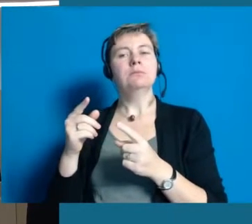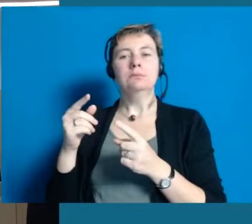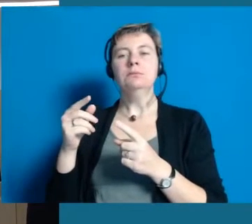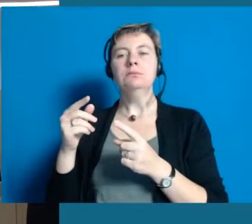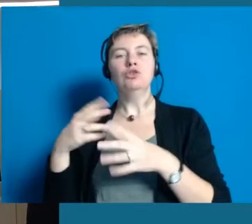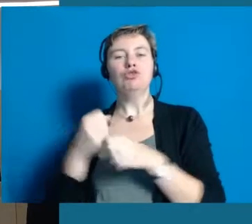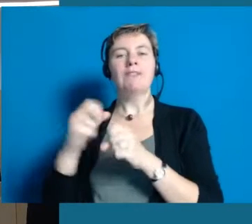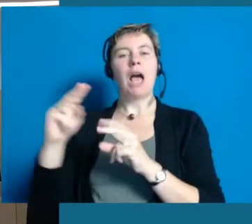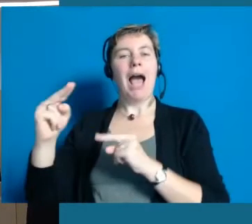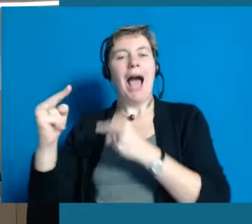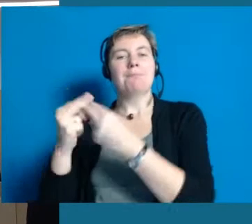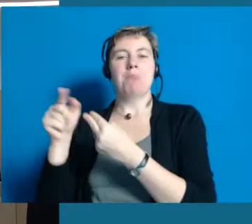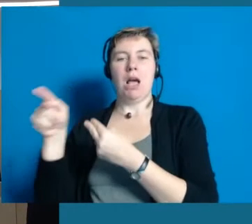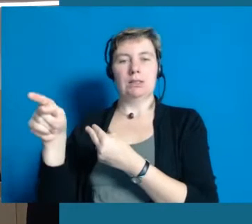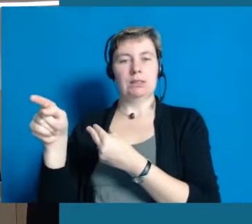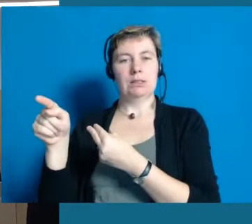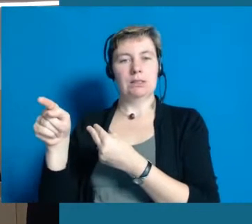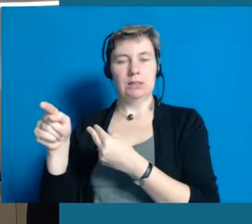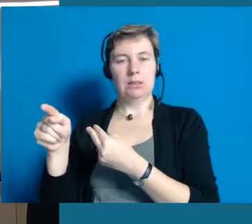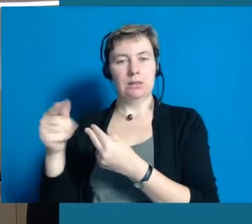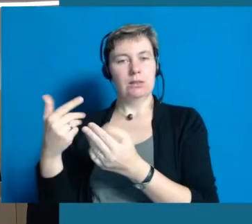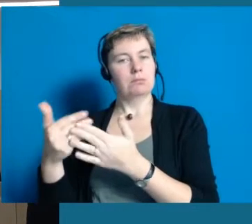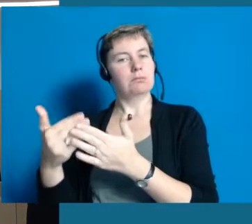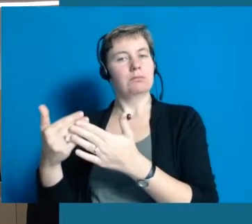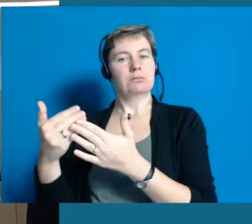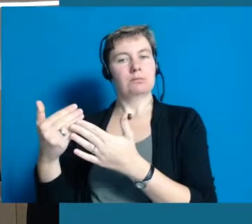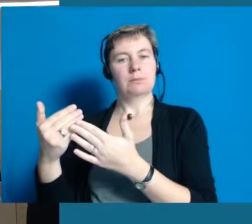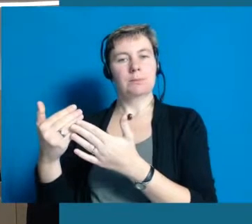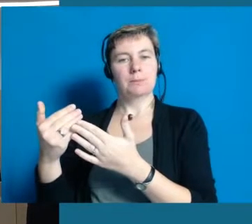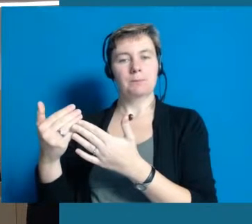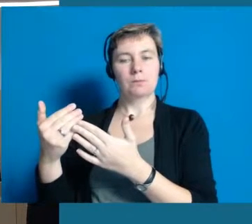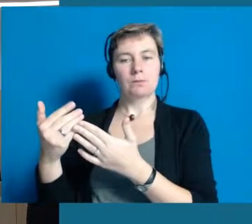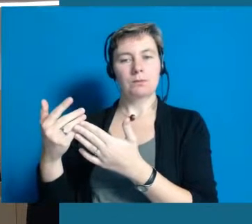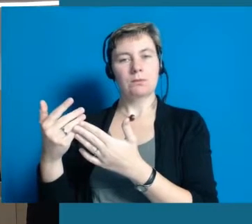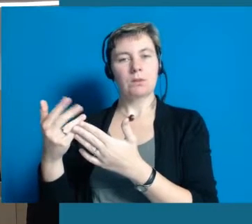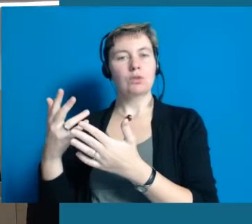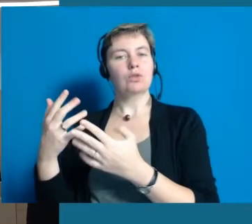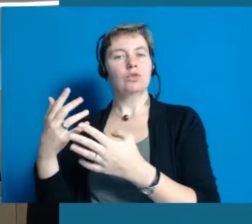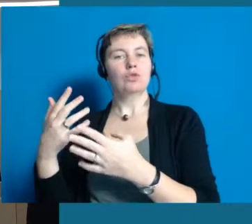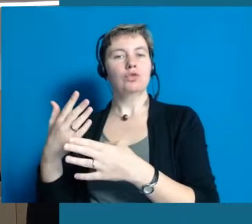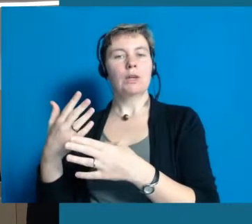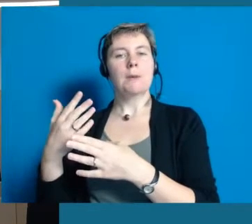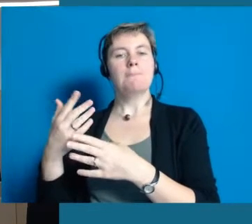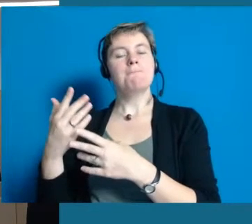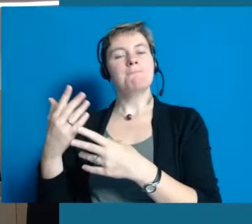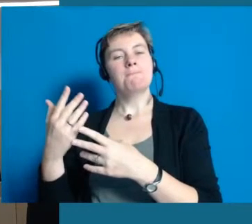weil sie einfach wissen, wann und wo das Klientel, das ihnen gegenüber ist, das braucht, damit sie verstehen, was wir überhaupt wollen.